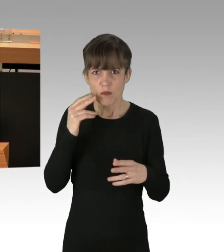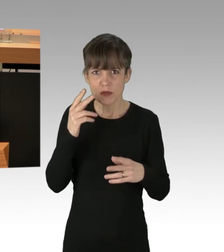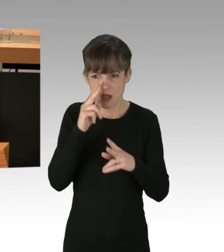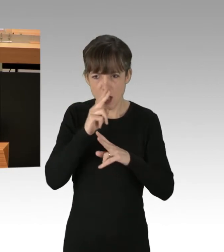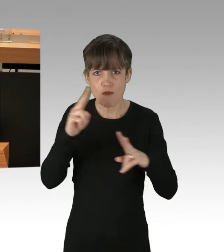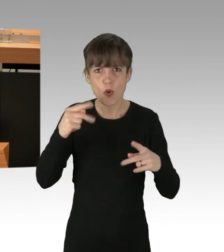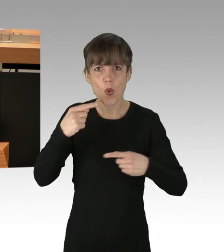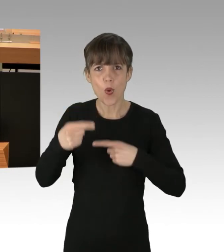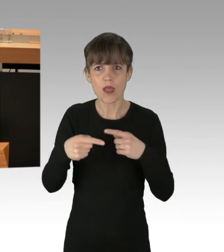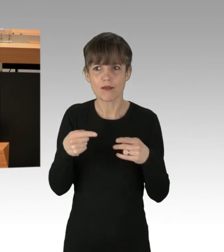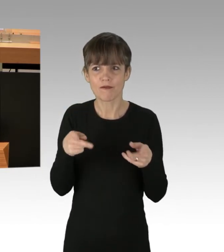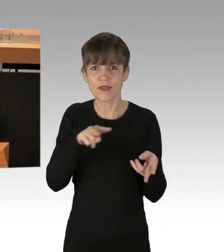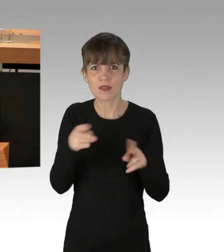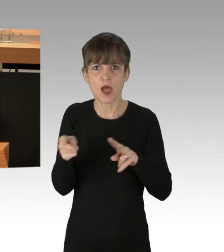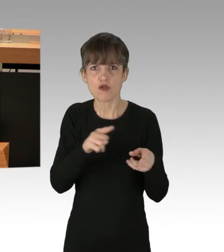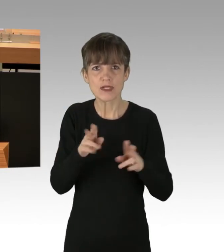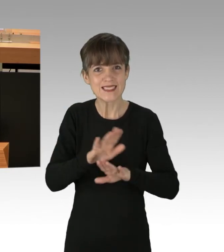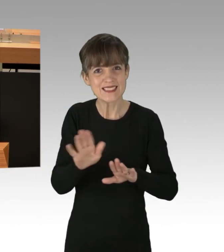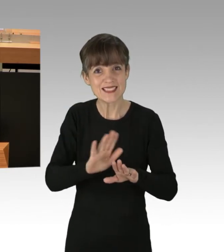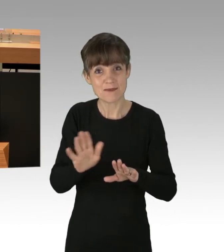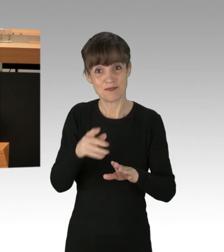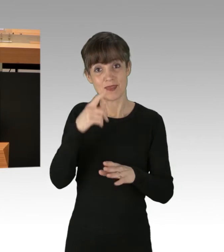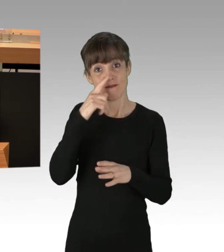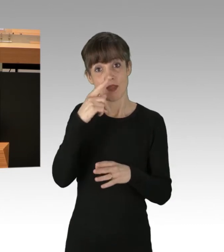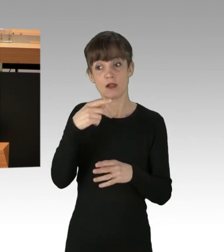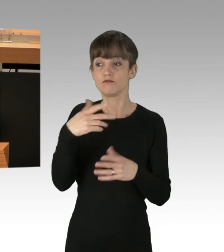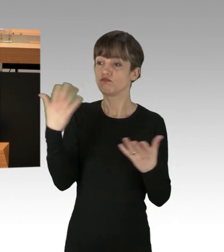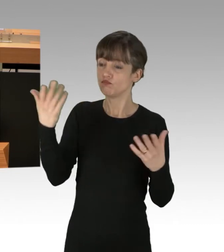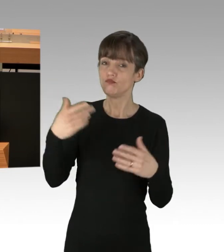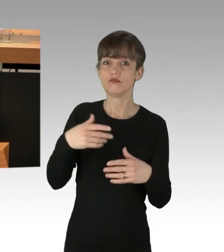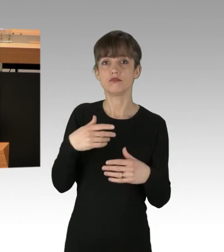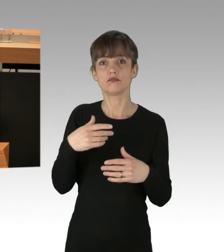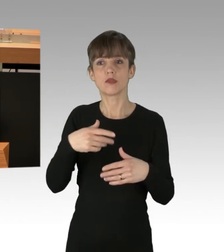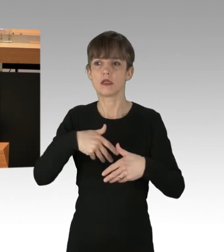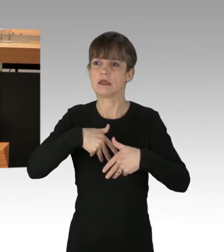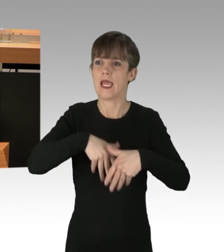Wer unter dem Etikett einer politischen Demonstration rechtschaffende Bürgerinnen und Bürger daran hindert,